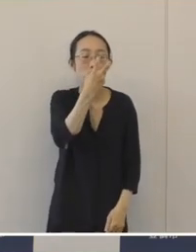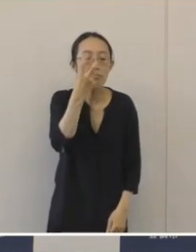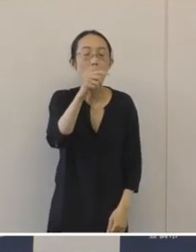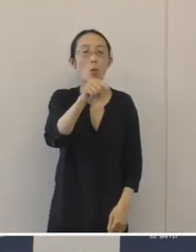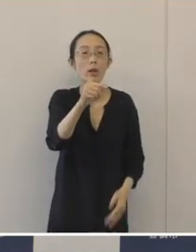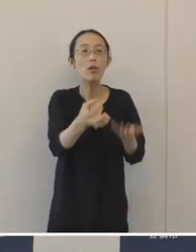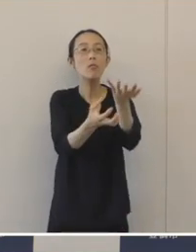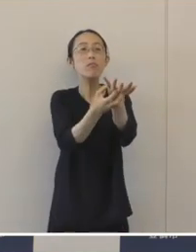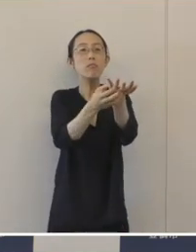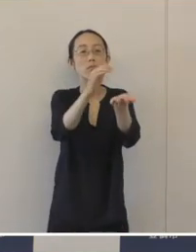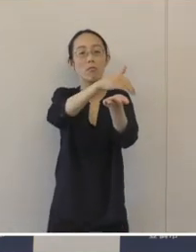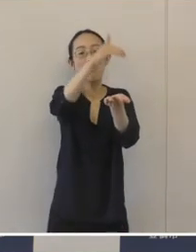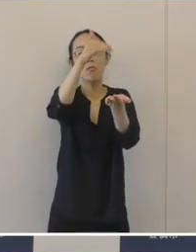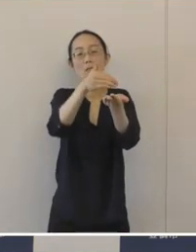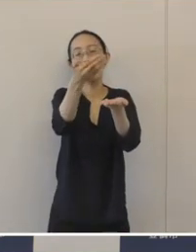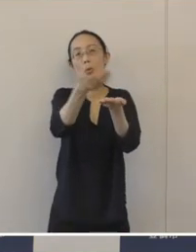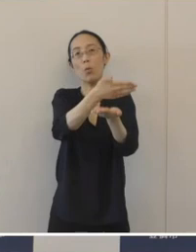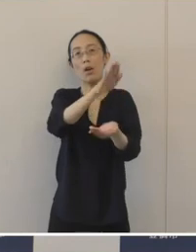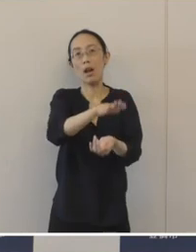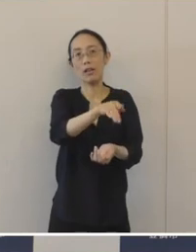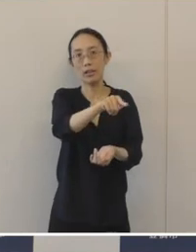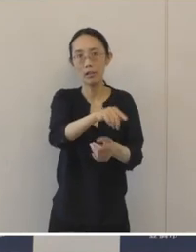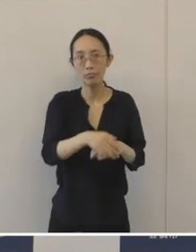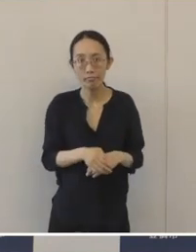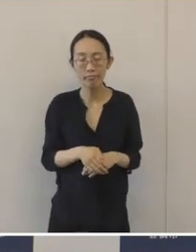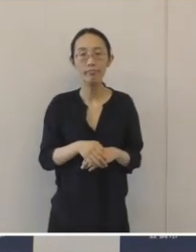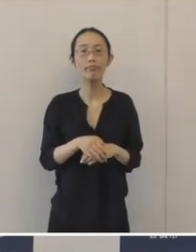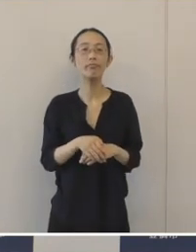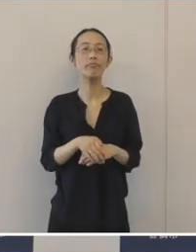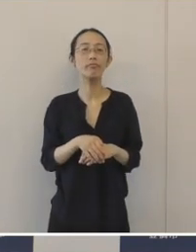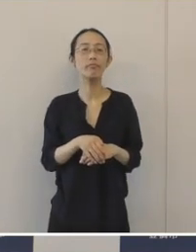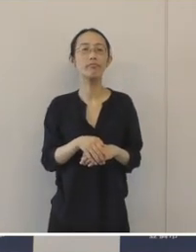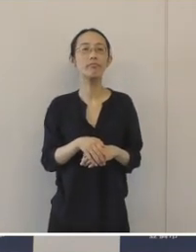お知らせいたします。 確認された窯跡群は